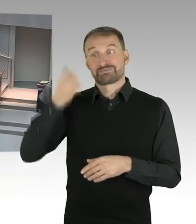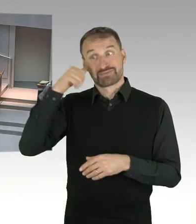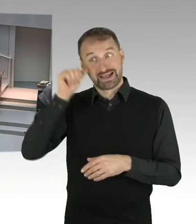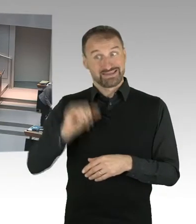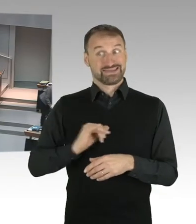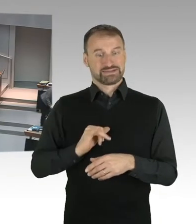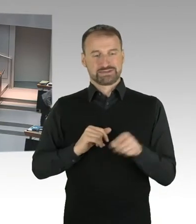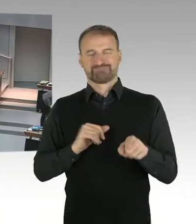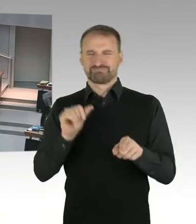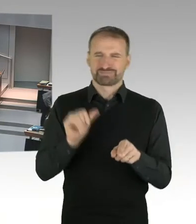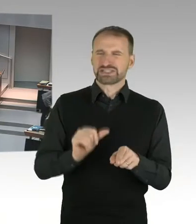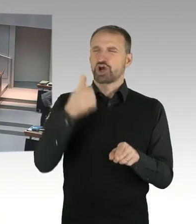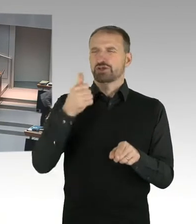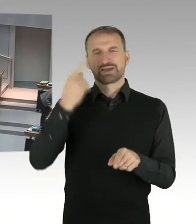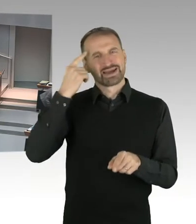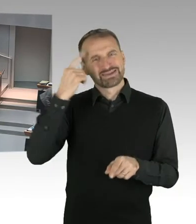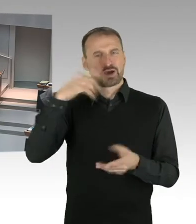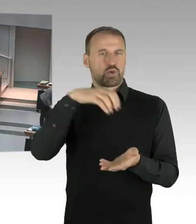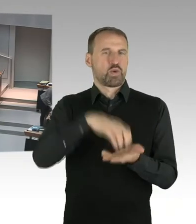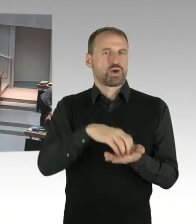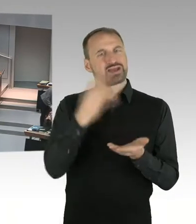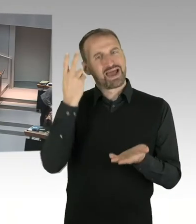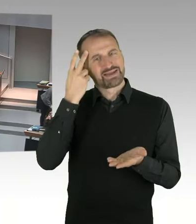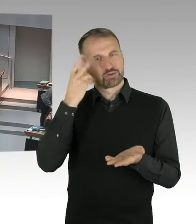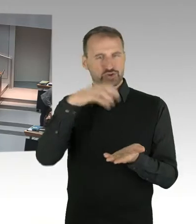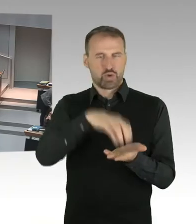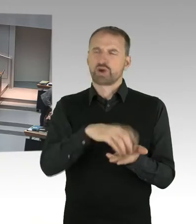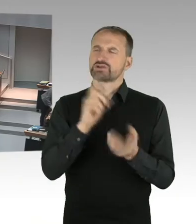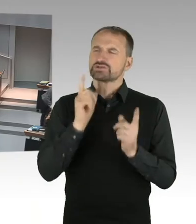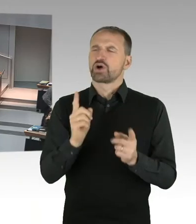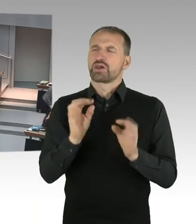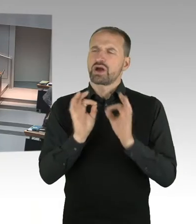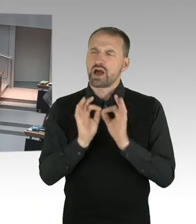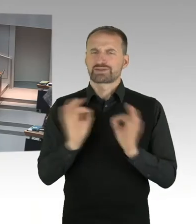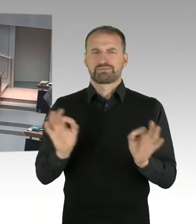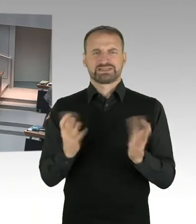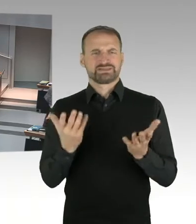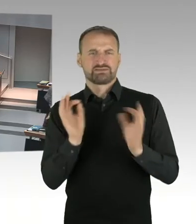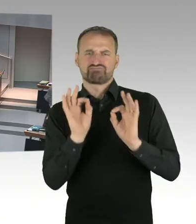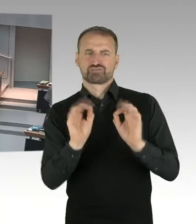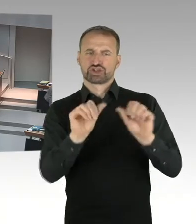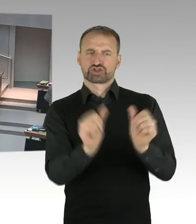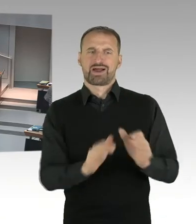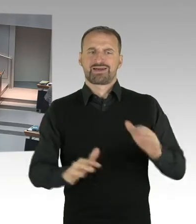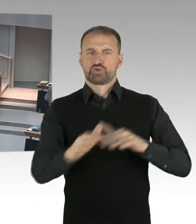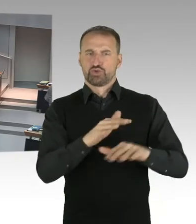Den öffentlichen Raum in hoher Qualität zu gestalten und dem Ort, der ja derzeit sozusagen vorwiegend